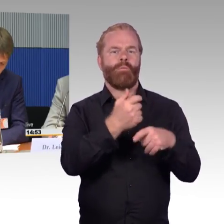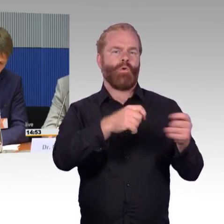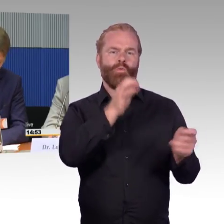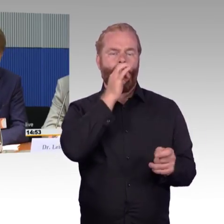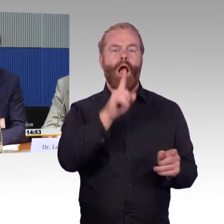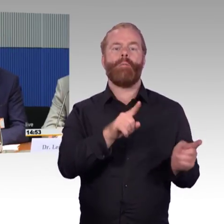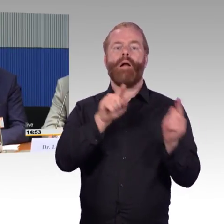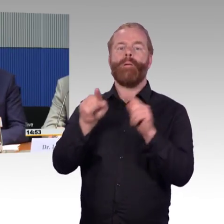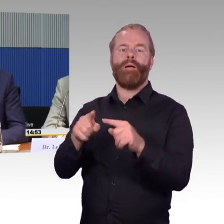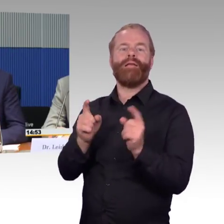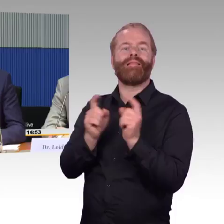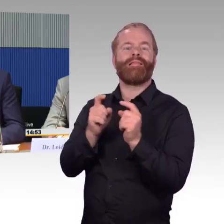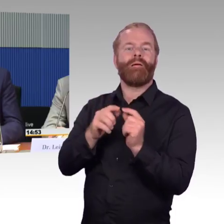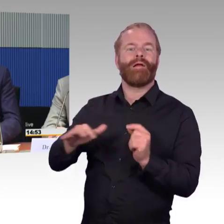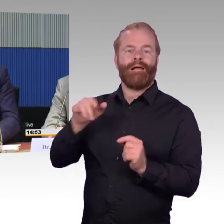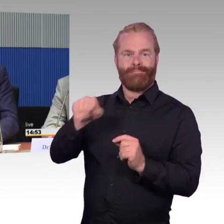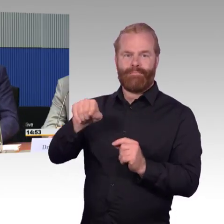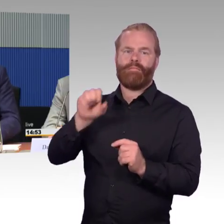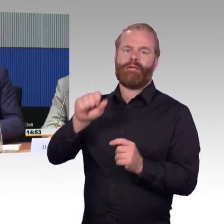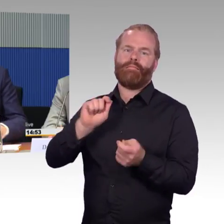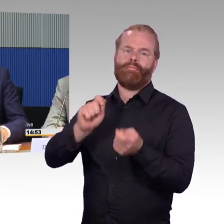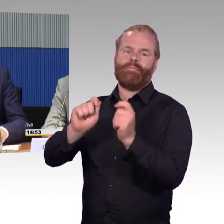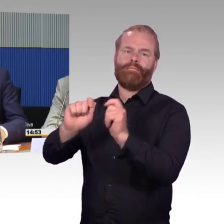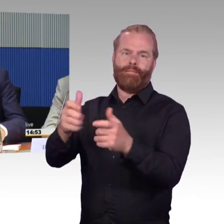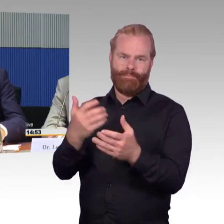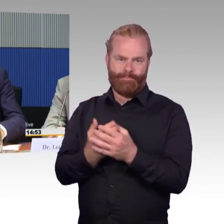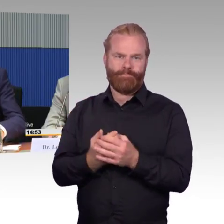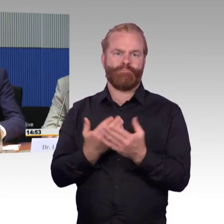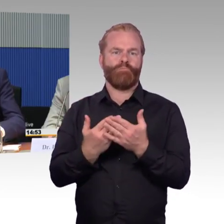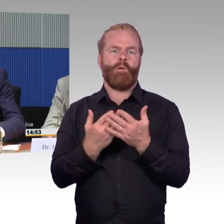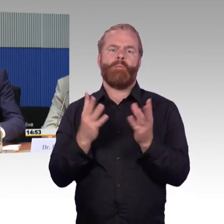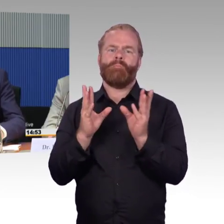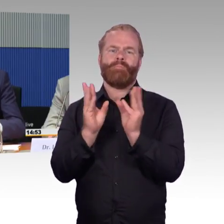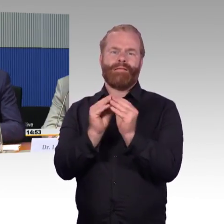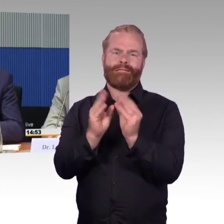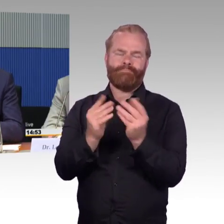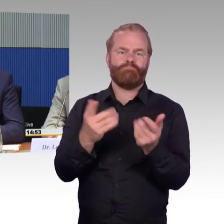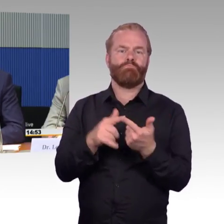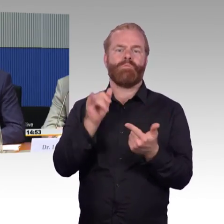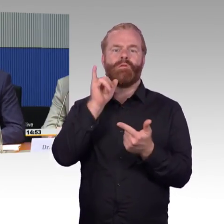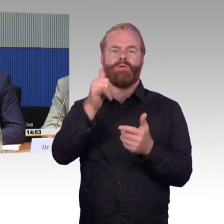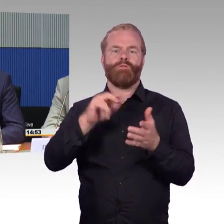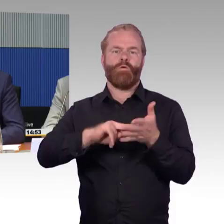im digitalen Bereich. Hier hat das BMVI mit den Ländern das DELFIPlus Programm initiiert,